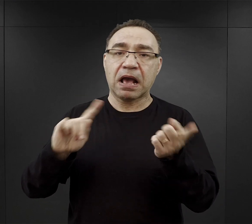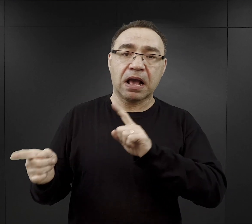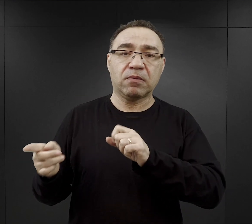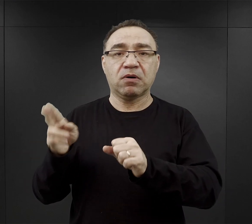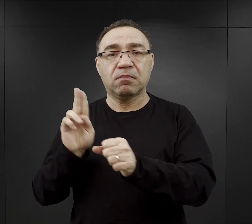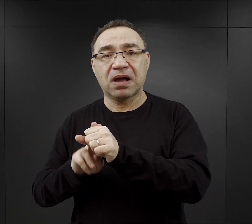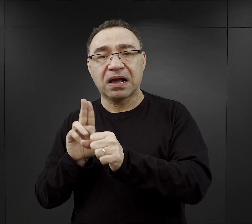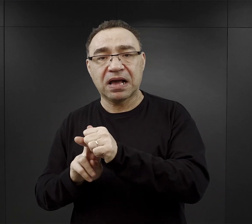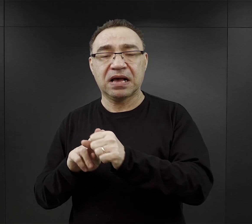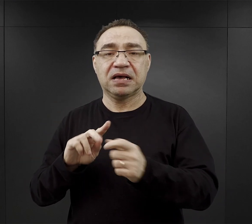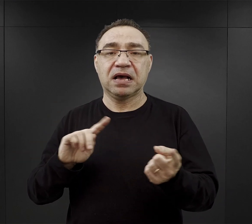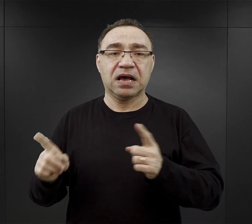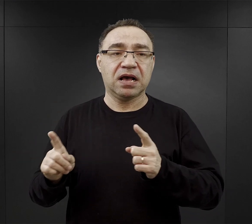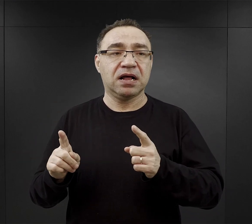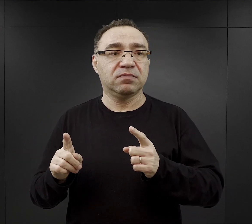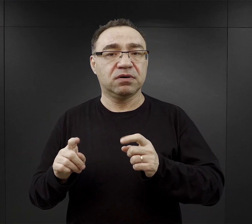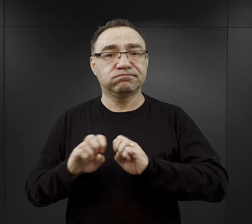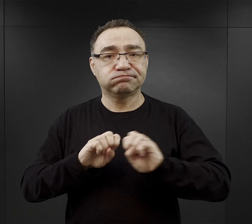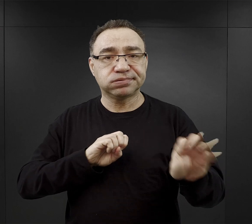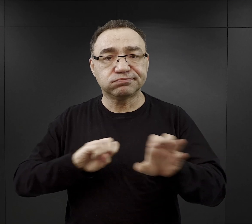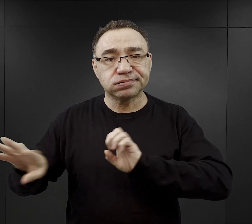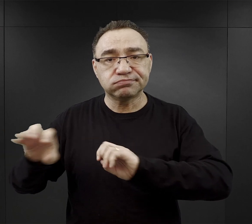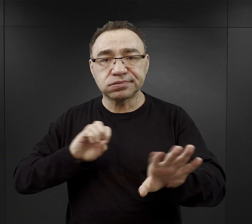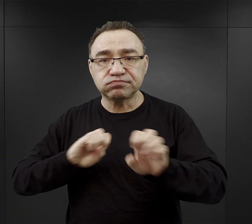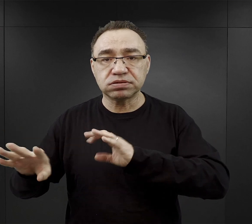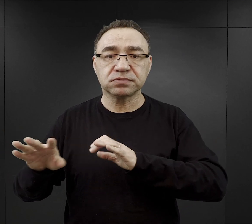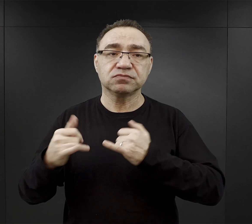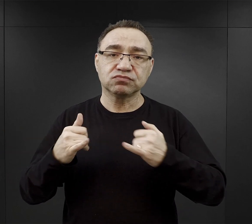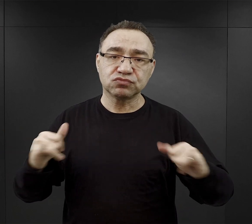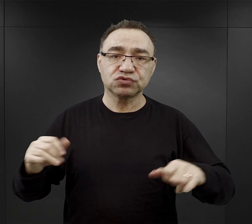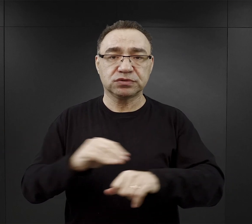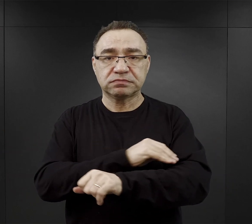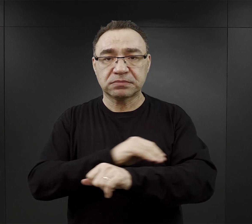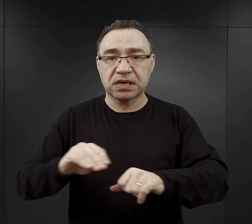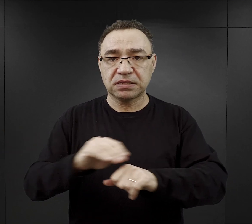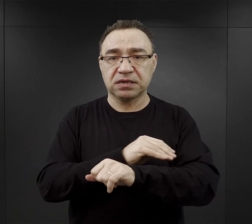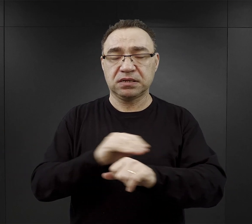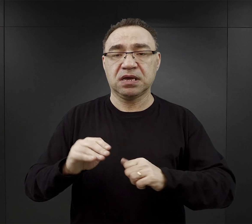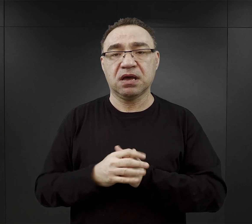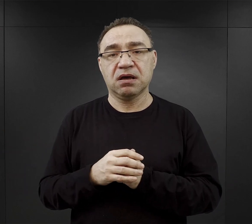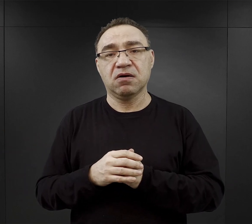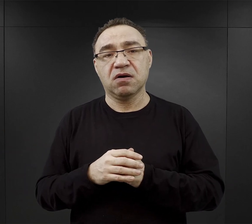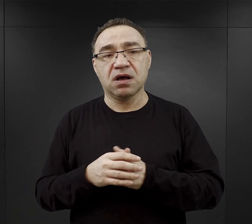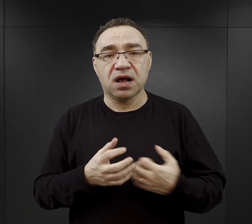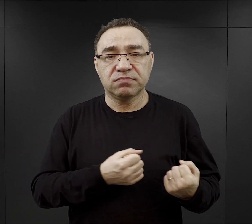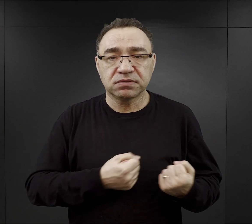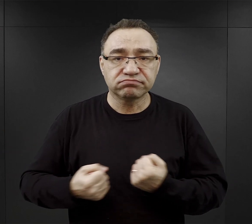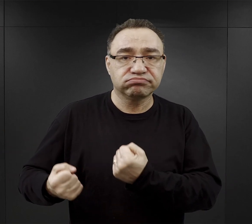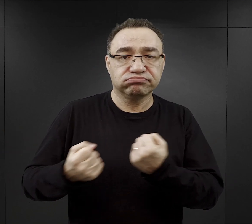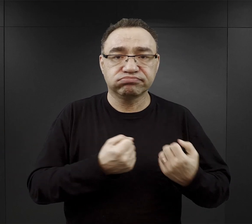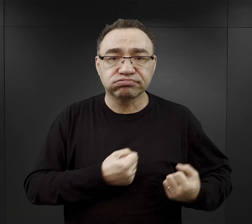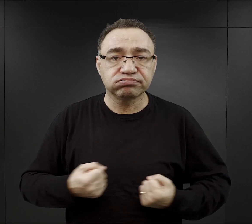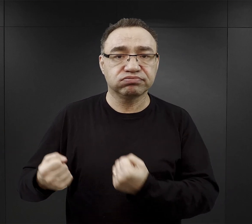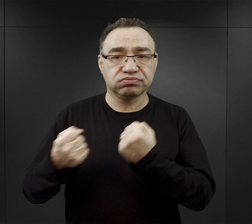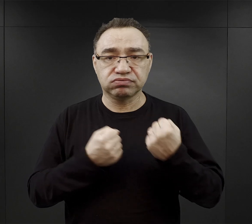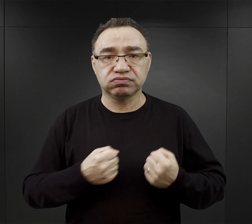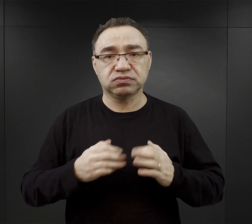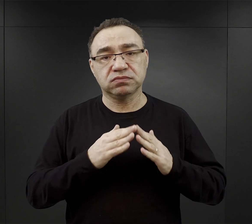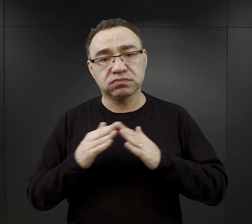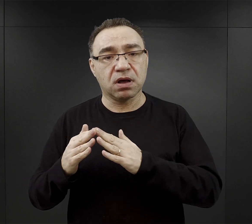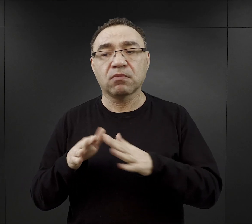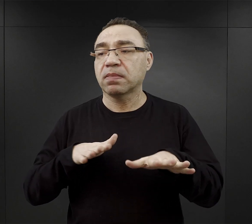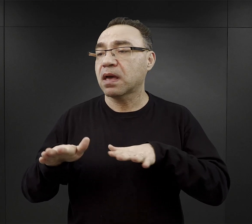przy rozładunku różnego rodzaju materiałów przy ich transporcie do obozu czy na miejsca budów.